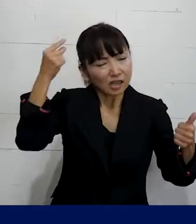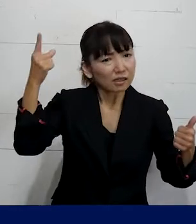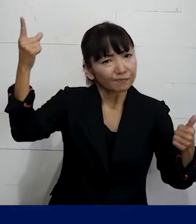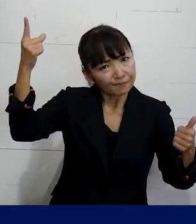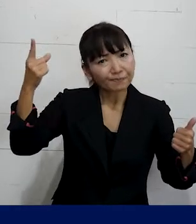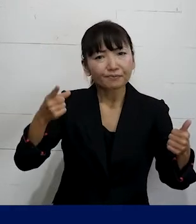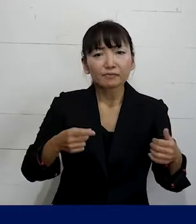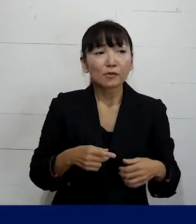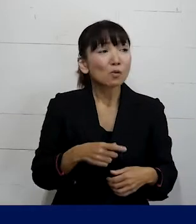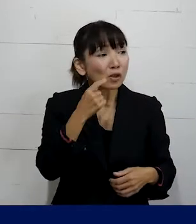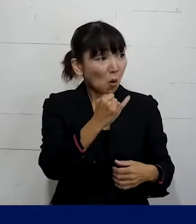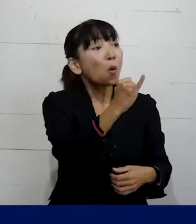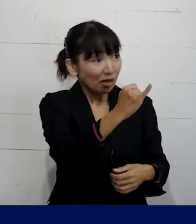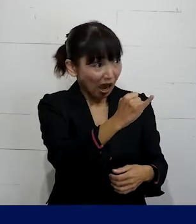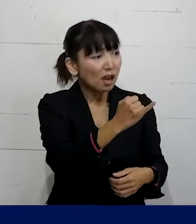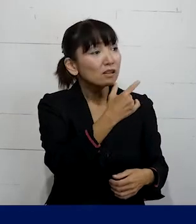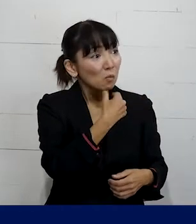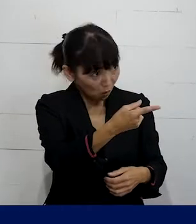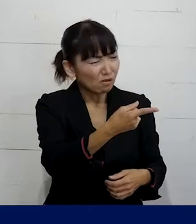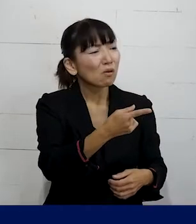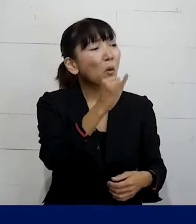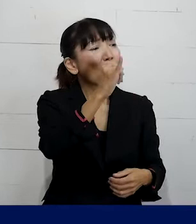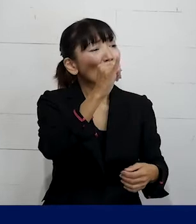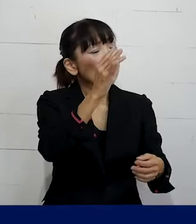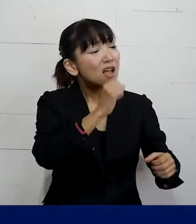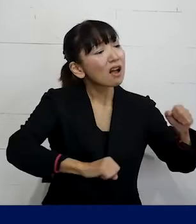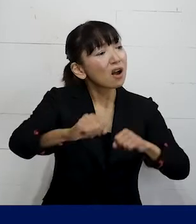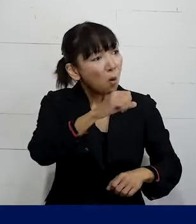女性だと言うんだったら もっと女性らしい 振る舞いをしろ